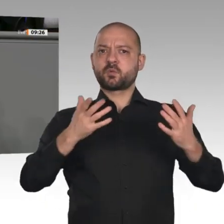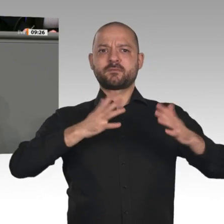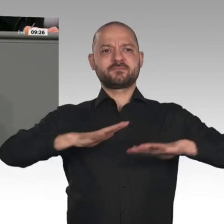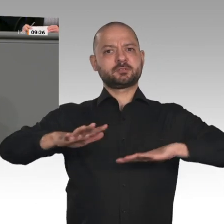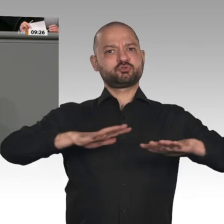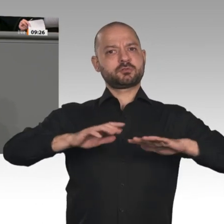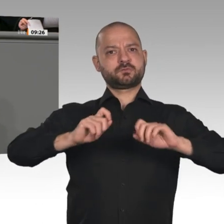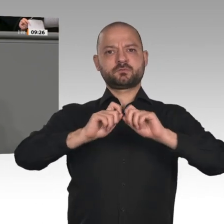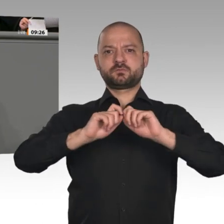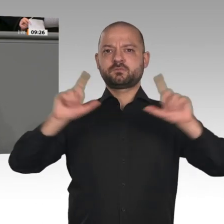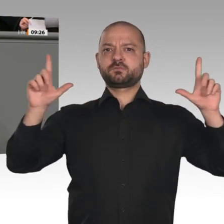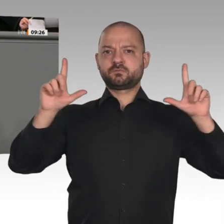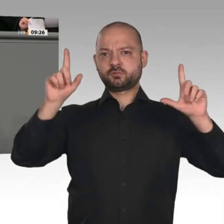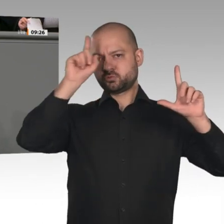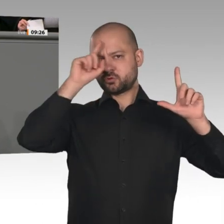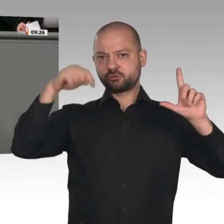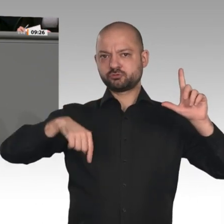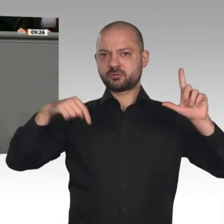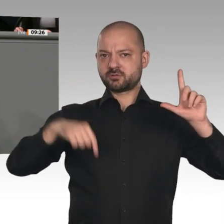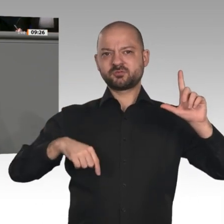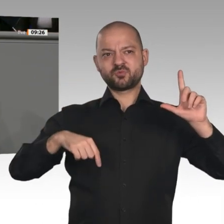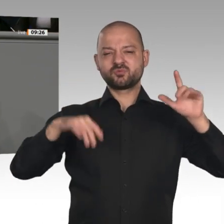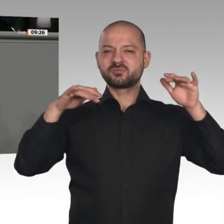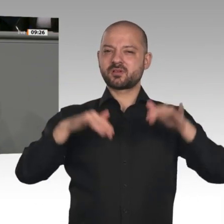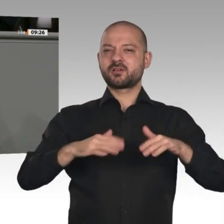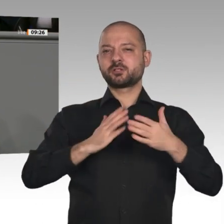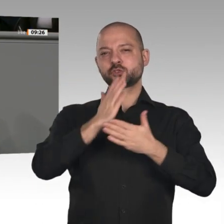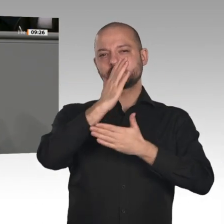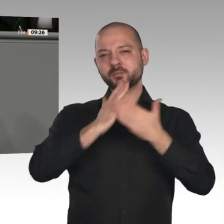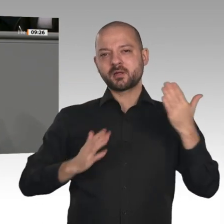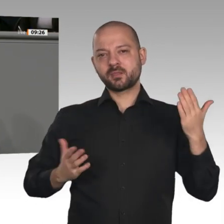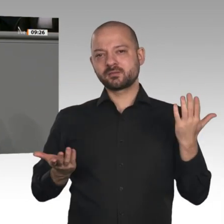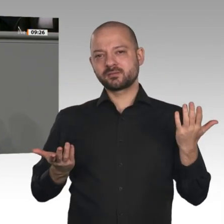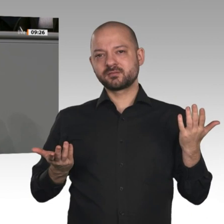bei der Industrie, minus 10 Prozent bei der Stahlindustrie, in einigen Teilen der